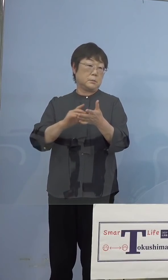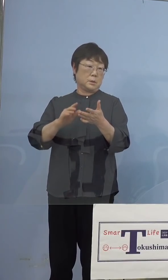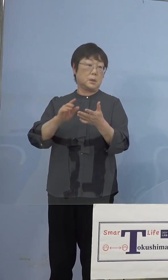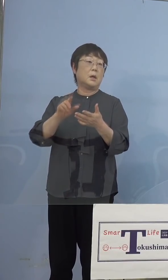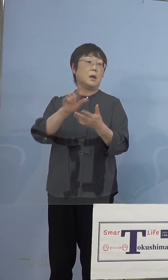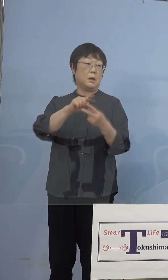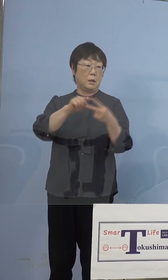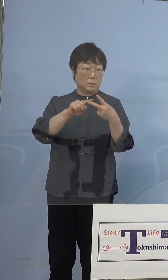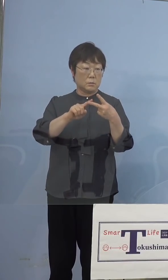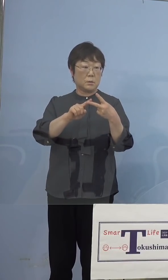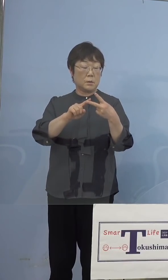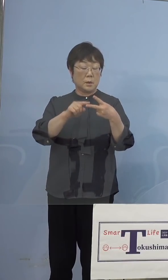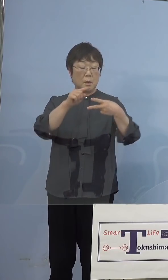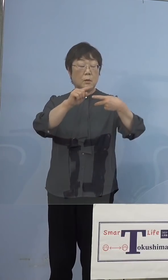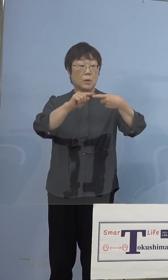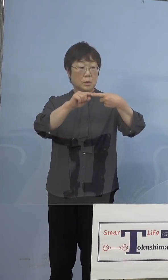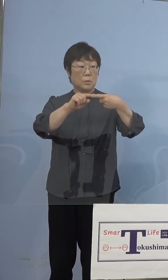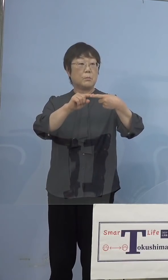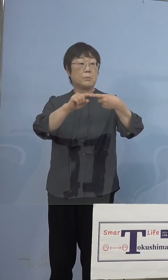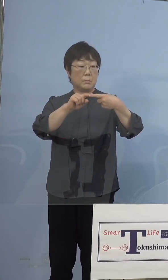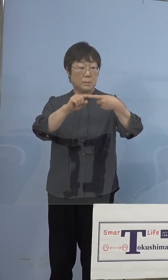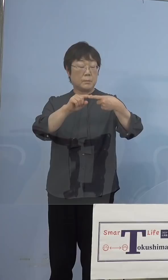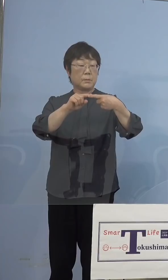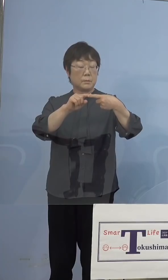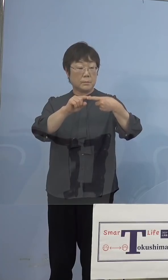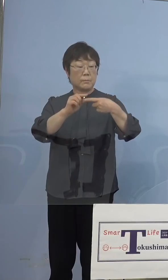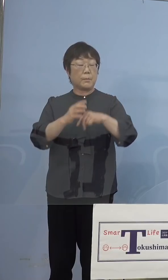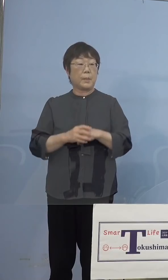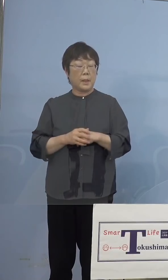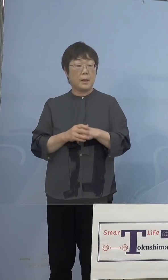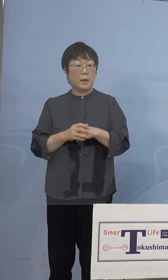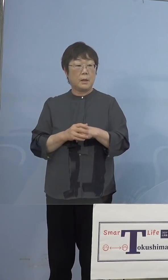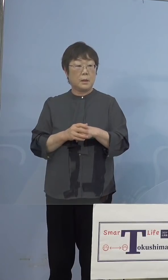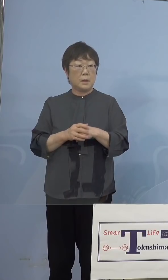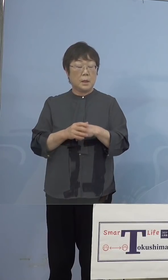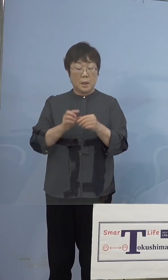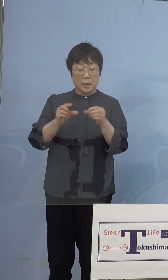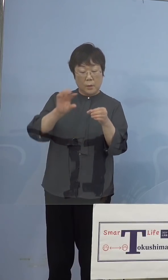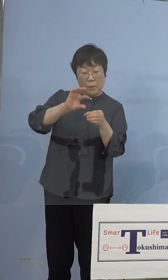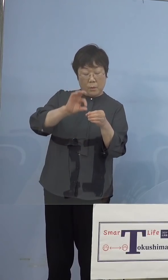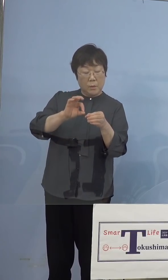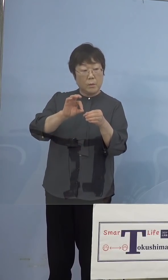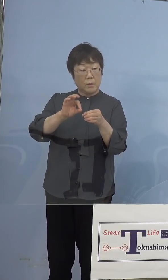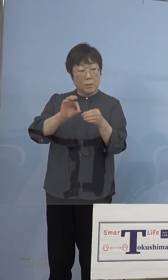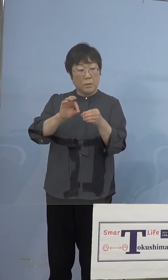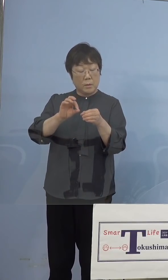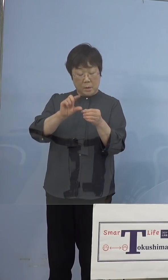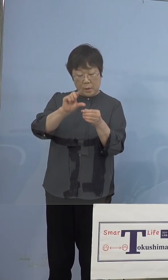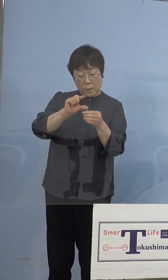ファイザーの場合にはこれは希釈をする 生理食塩水で希釈してしまわないと